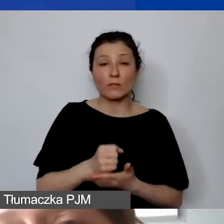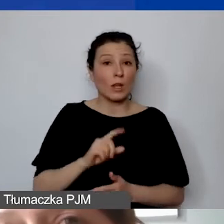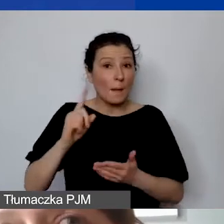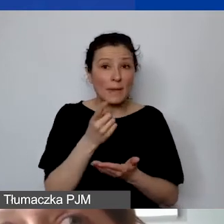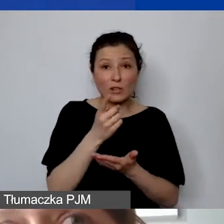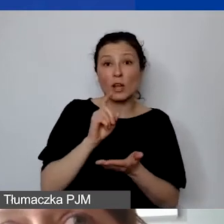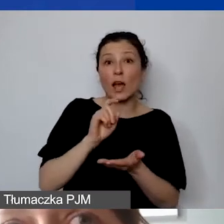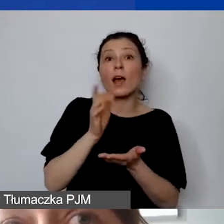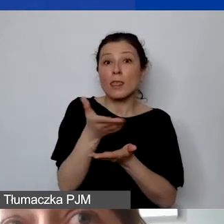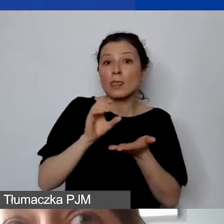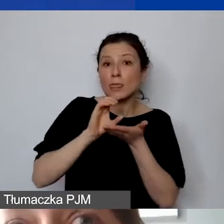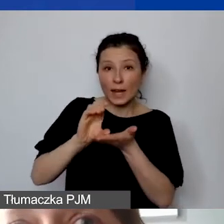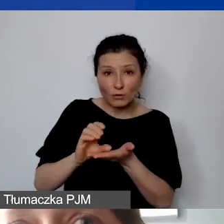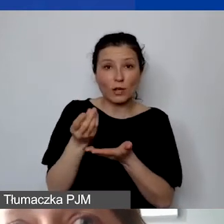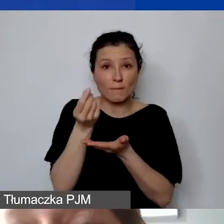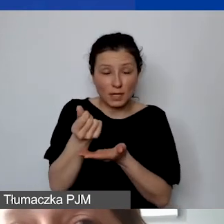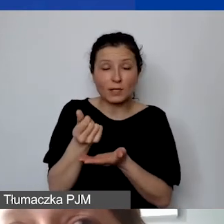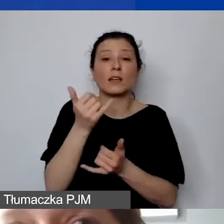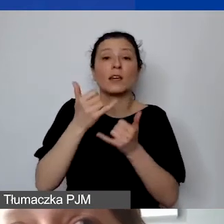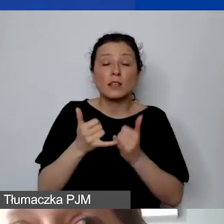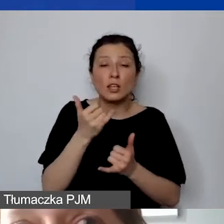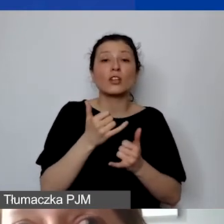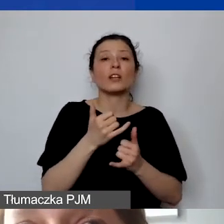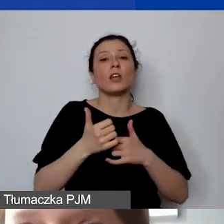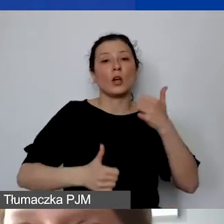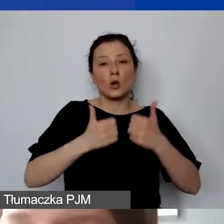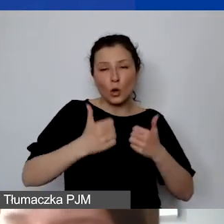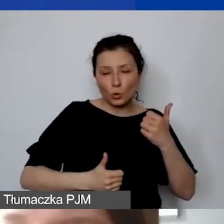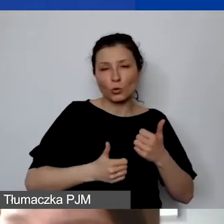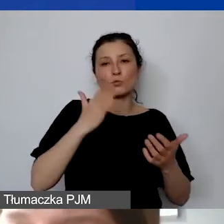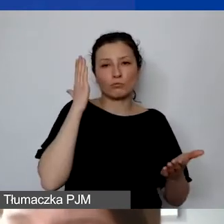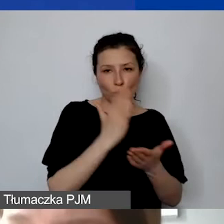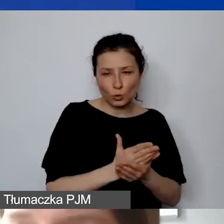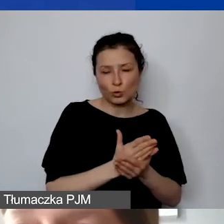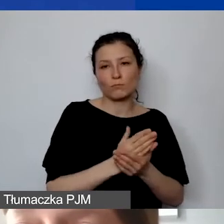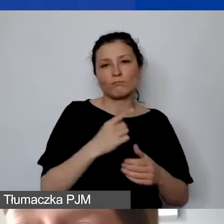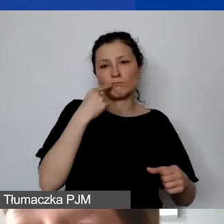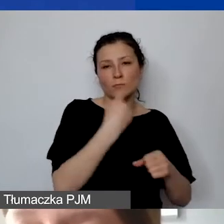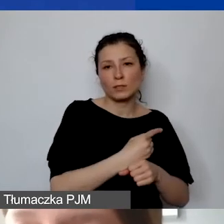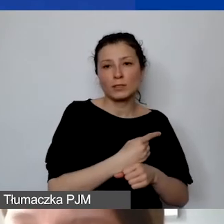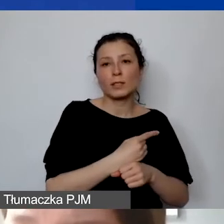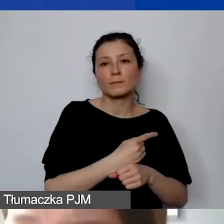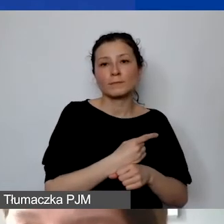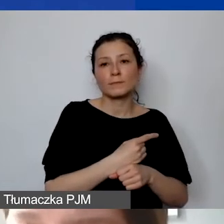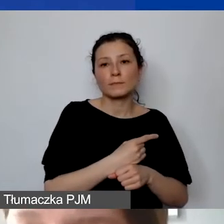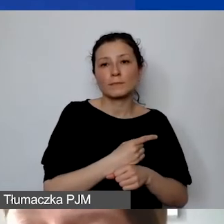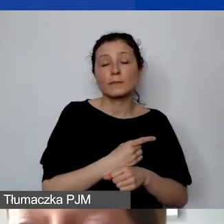jeżeli zostaną rozstrzygnięte wnioski i konkurs 15 lipca, projekty powinny zacząć się 1 września,